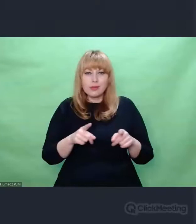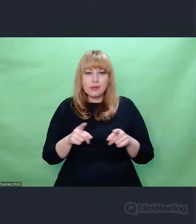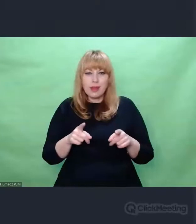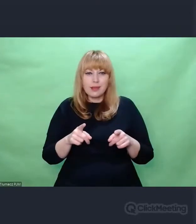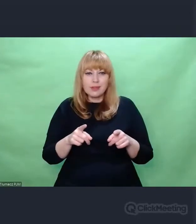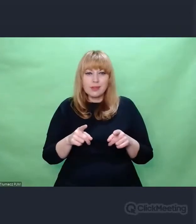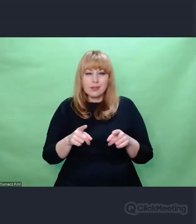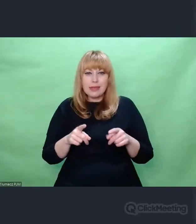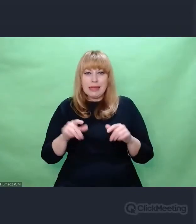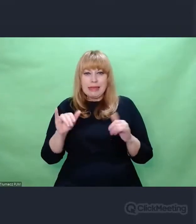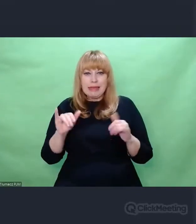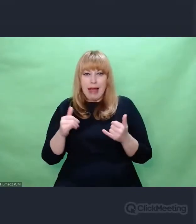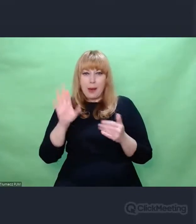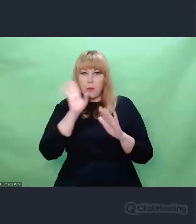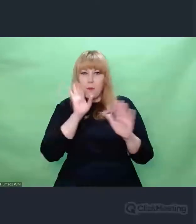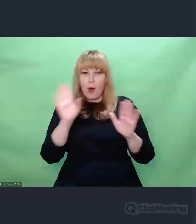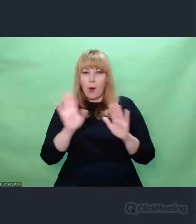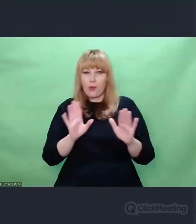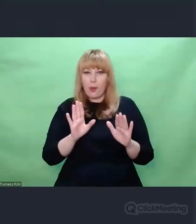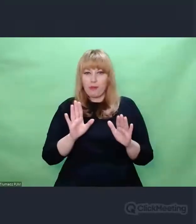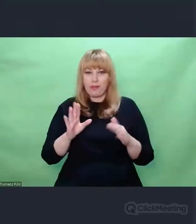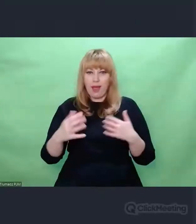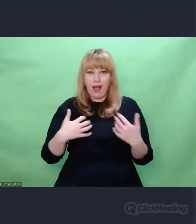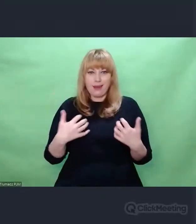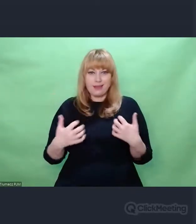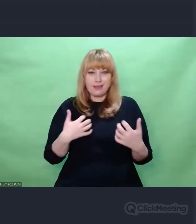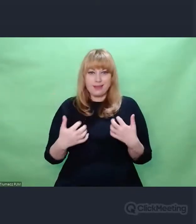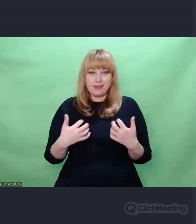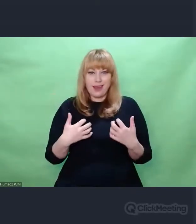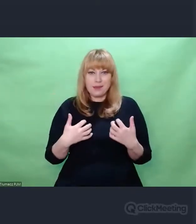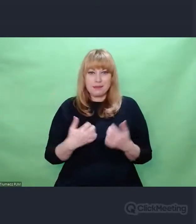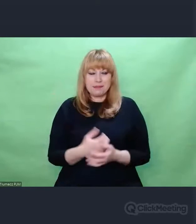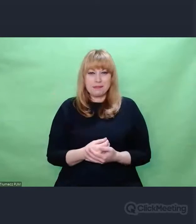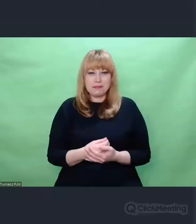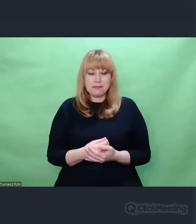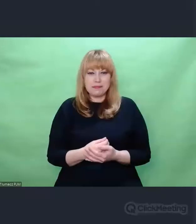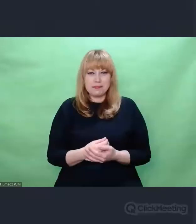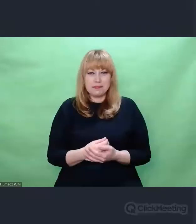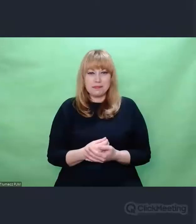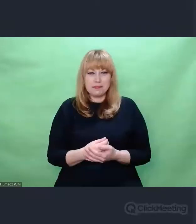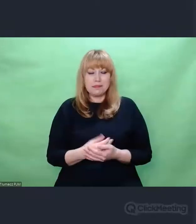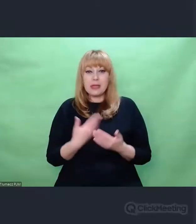przyszłych artystów. Ponieważ w refleksji powojennej pojawiła się